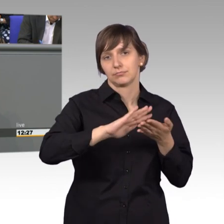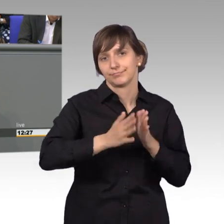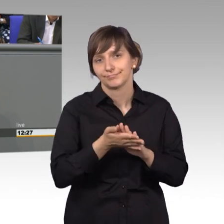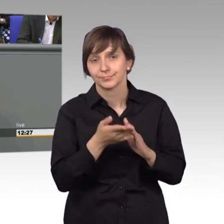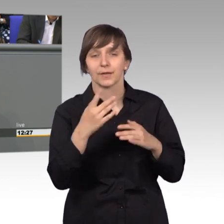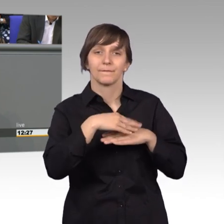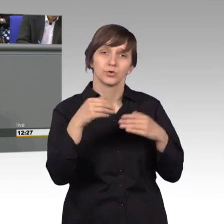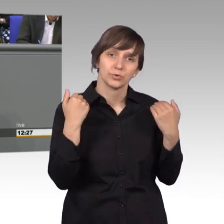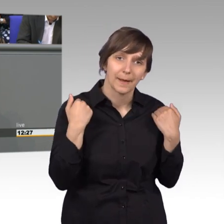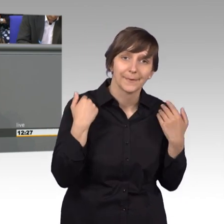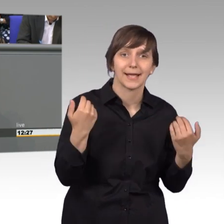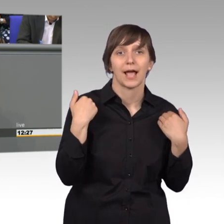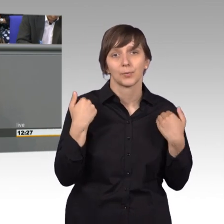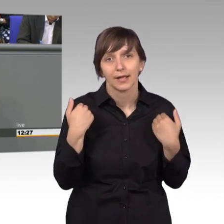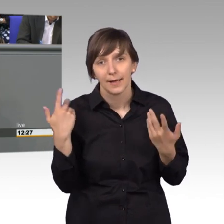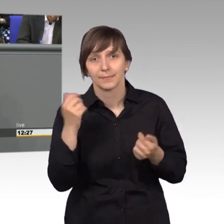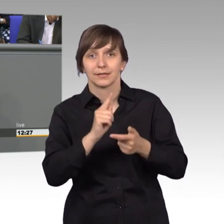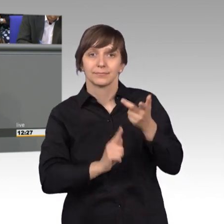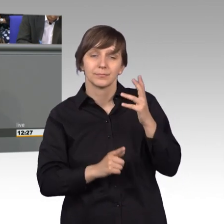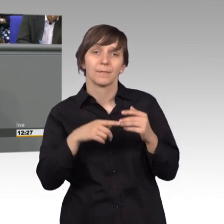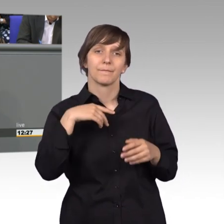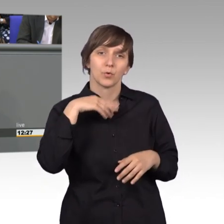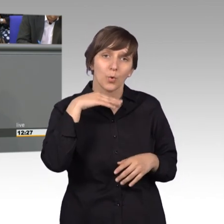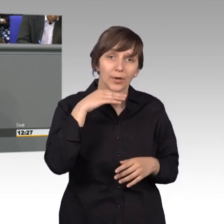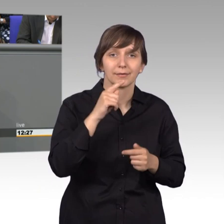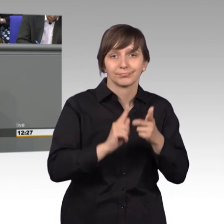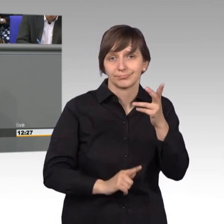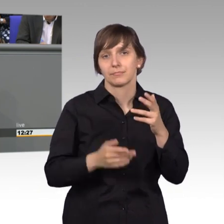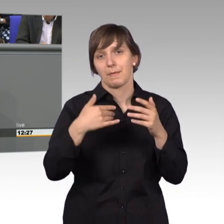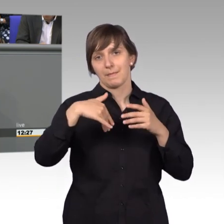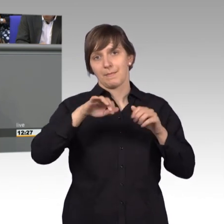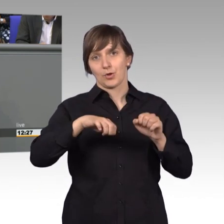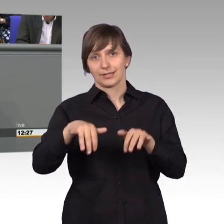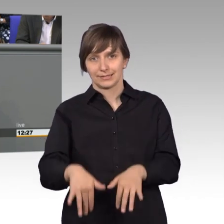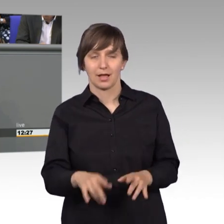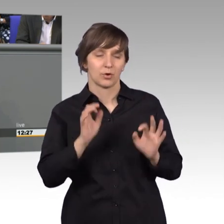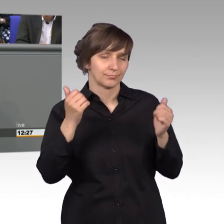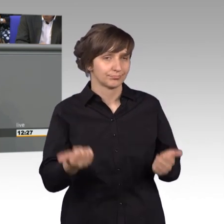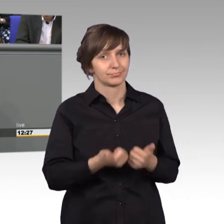Ergotherapie, und Podologie eröffnet. Also ein richtig schönes Beispiel und